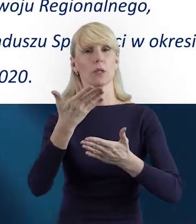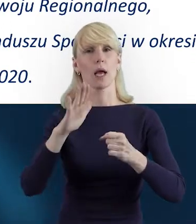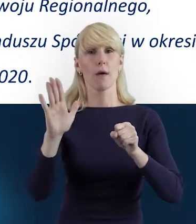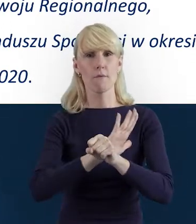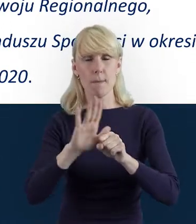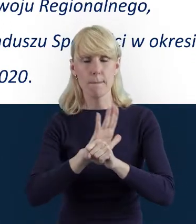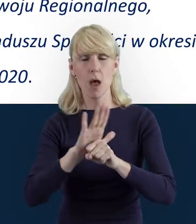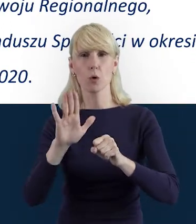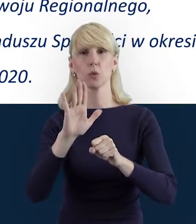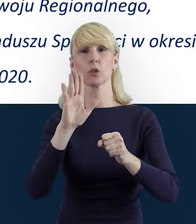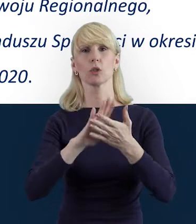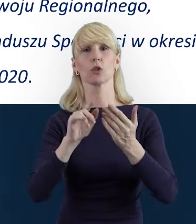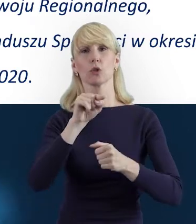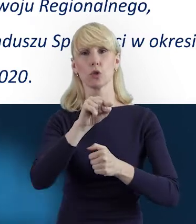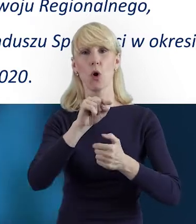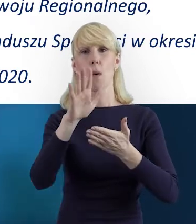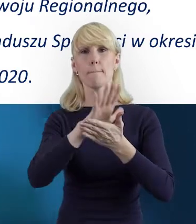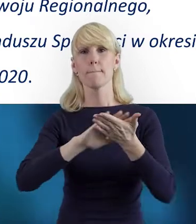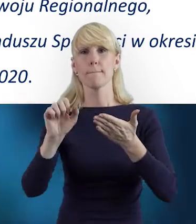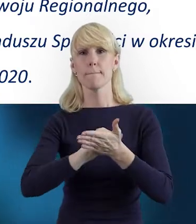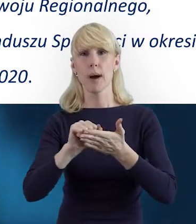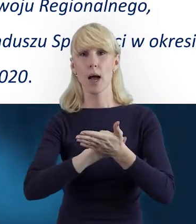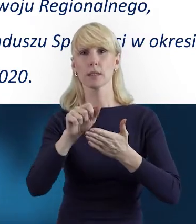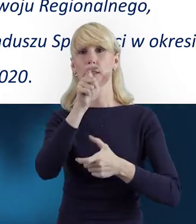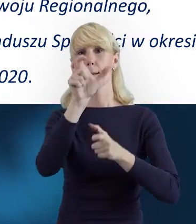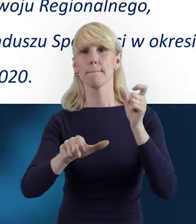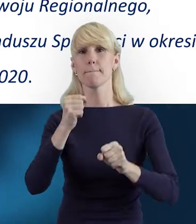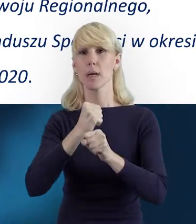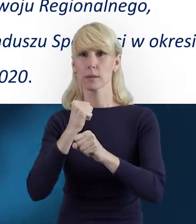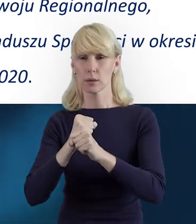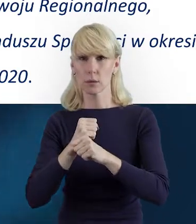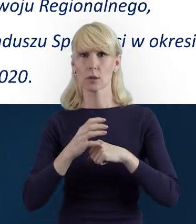I wynika to z zapisów umowy o dofinansowanie,